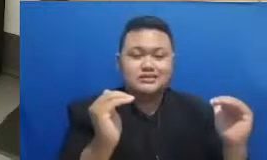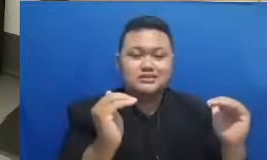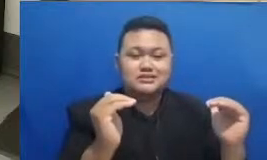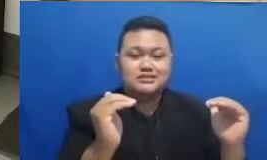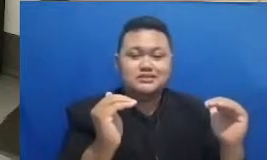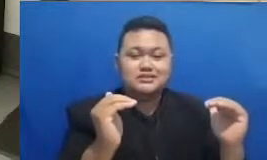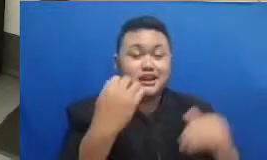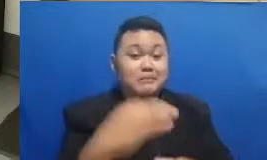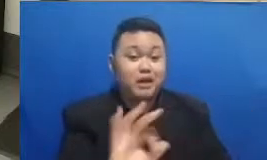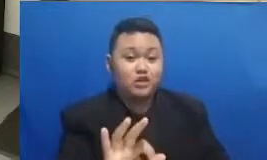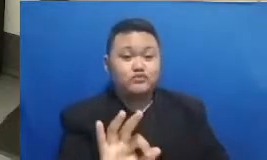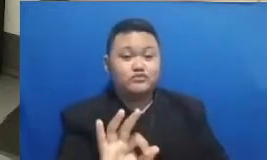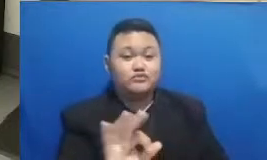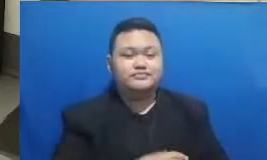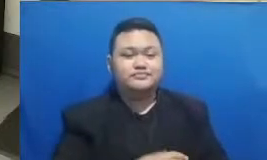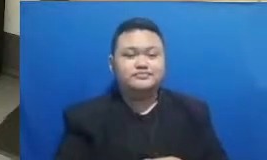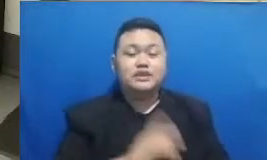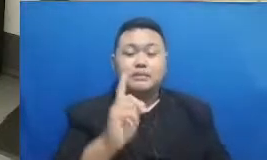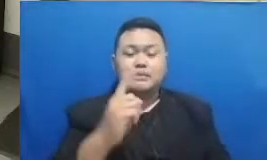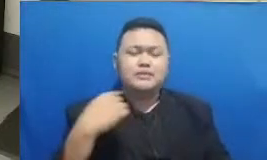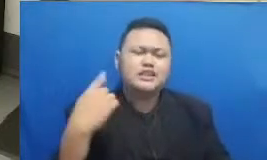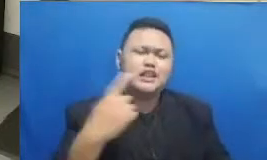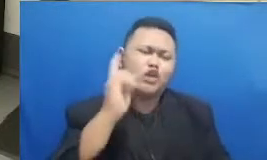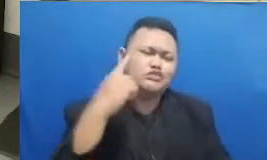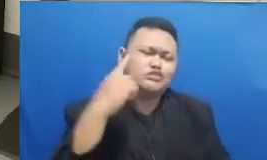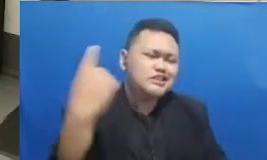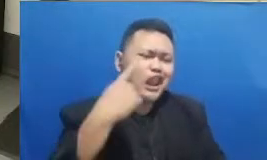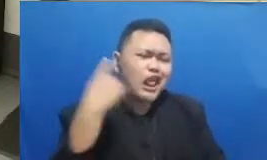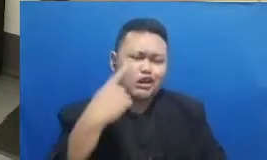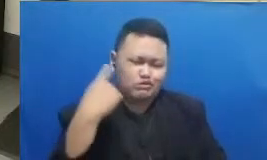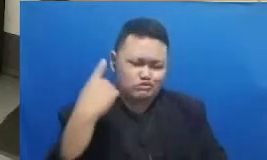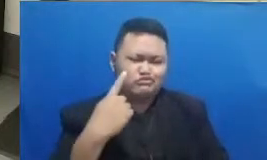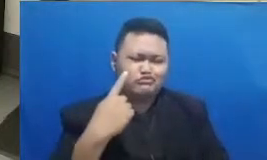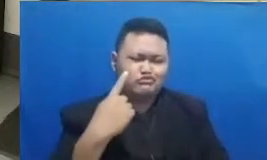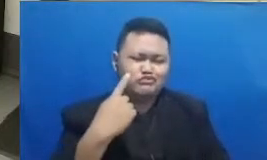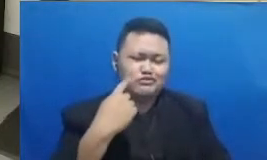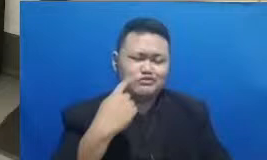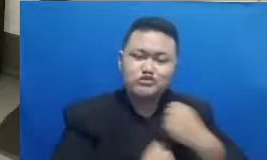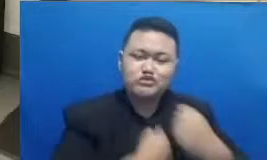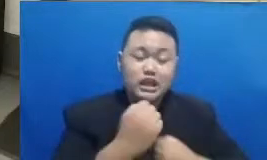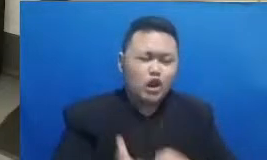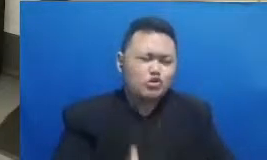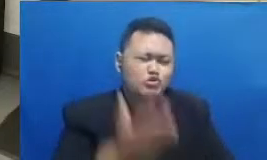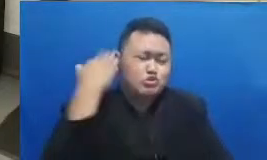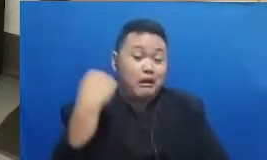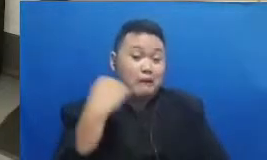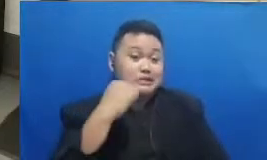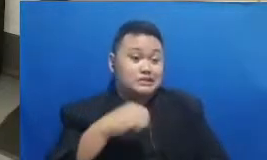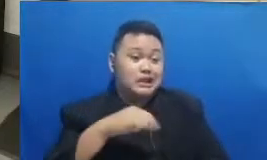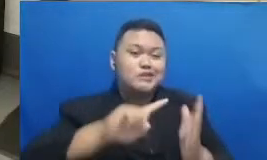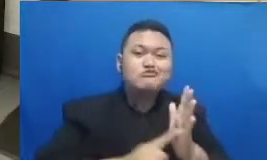berusaha melakukan yang dahulu aku tidak bisa Hai jadi kalau saya rasa dari semua yang keren yang